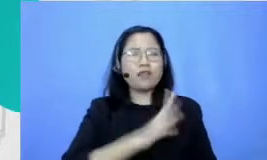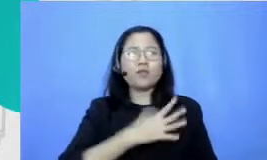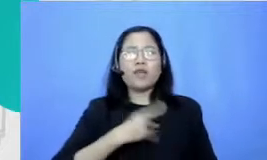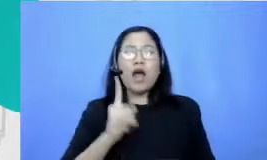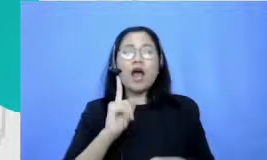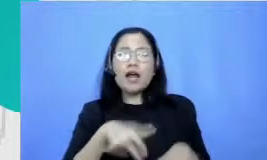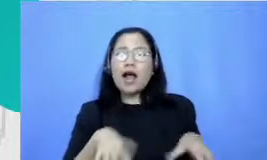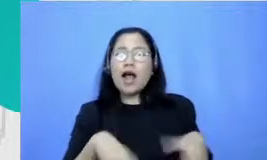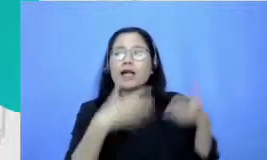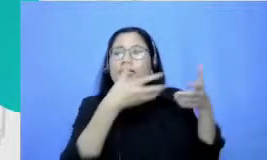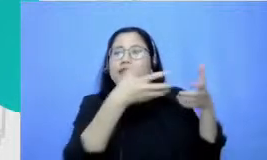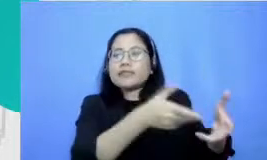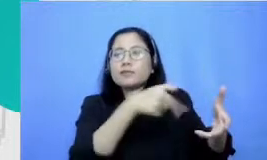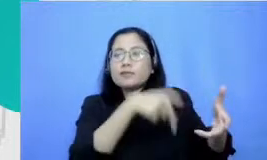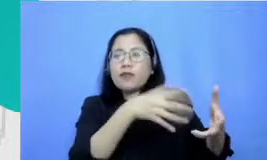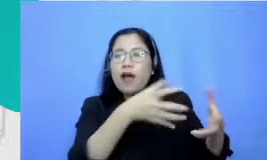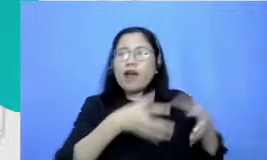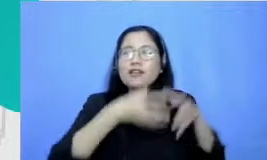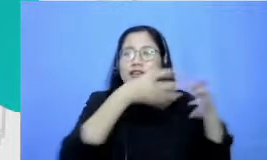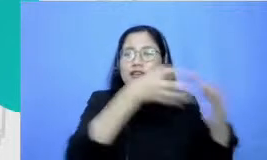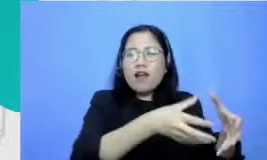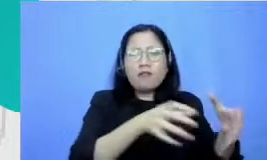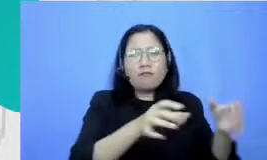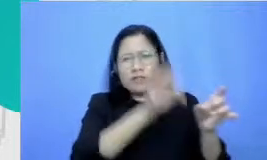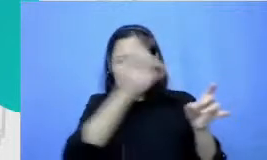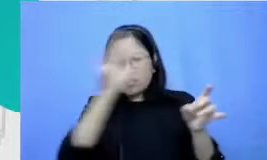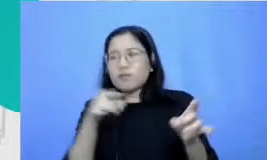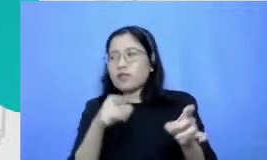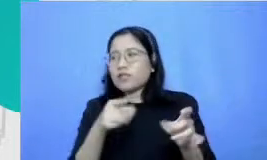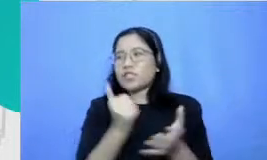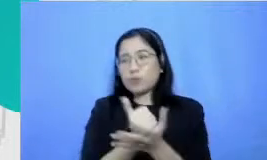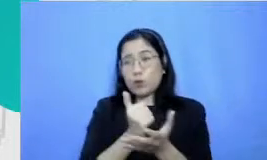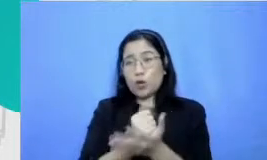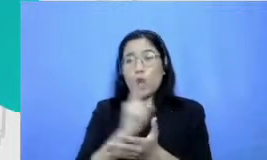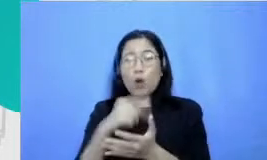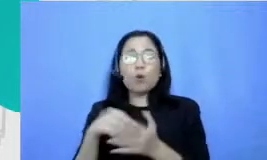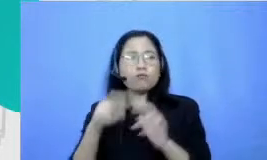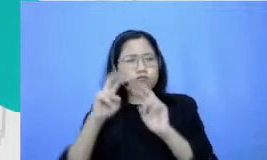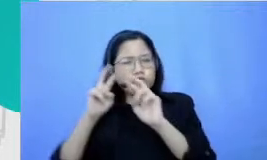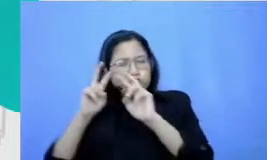untuk ak u dan sebagainya Jadi sebetulnya kalau aku telusuri balik sekarang ya Eh bukan hobi